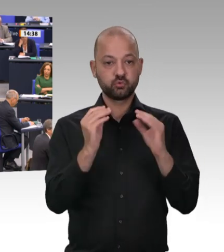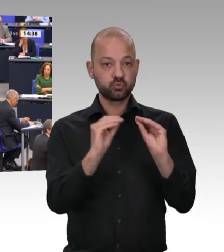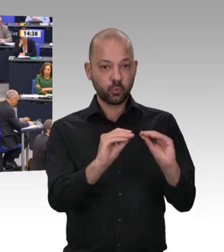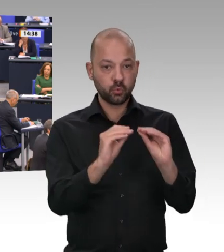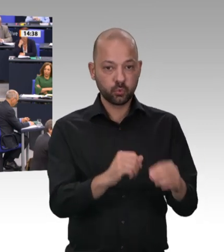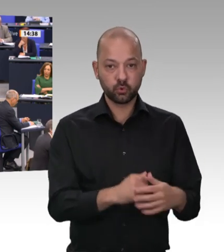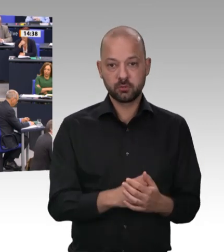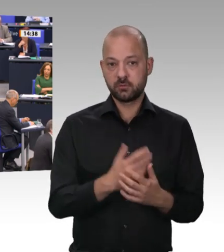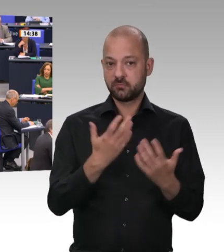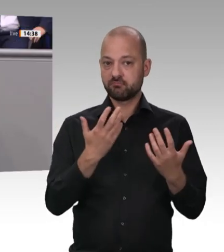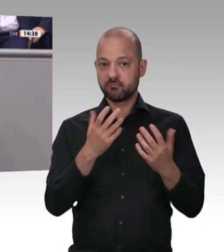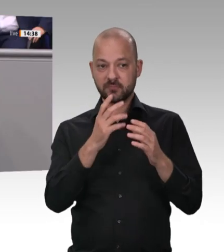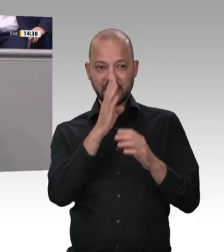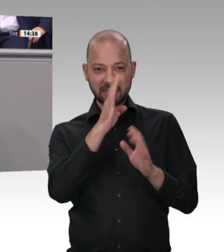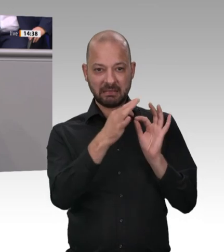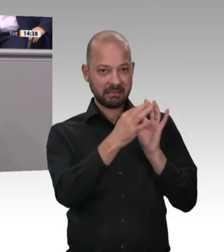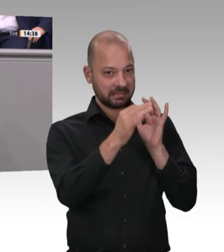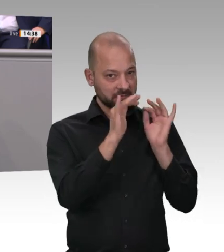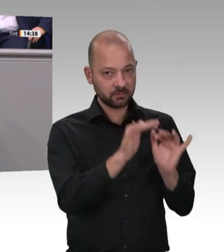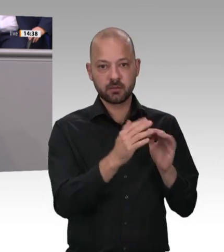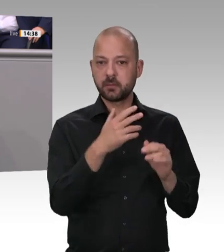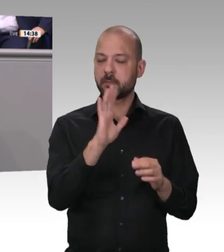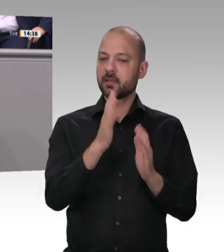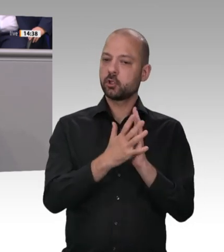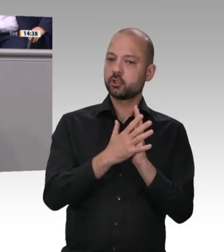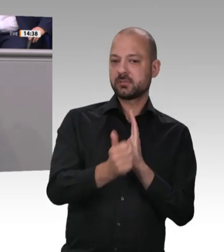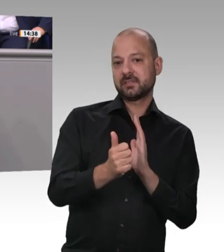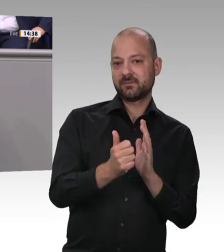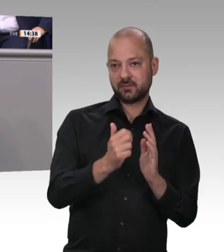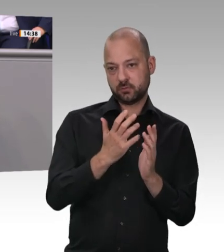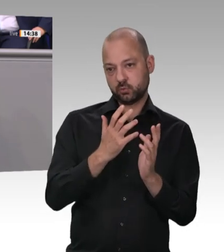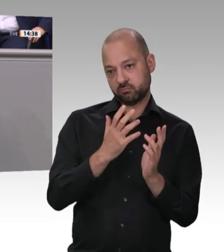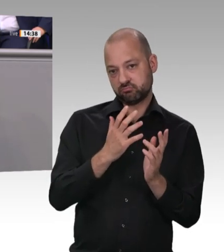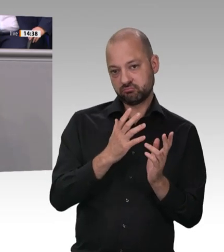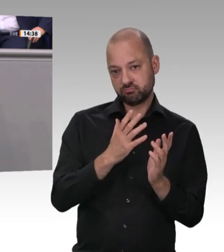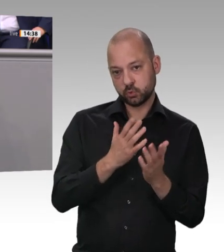getan haben oder warum erst Corona Sie zum Agieren brachte. Wenn, wie es die AfD und